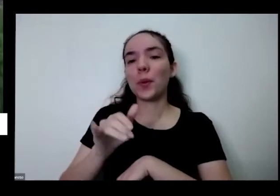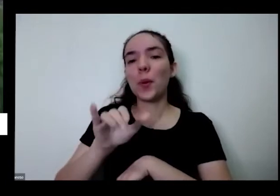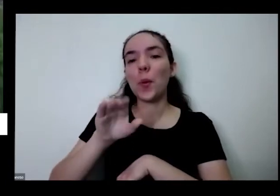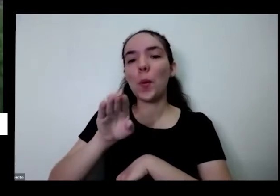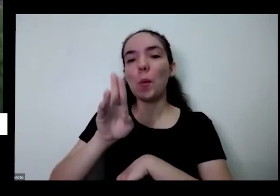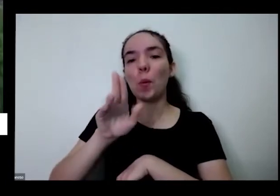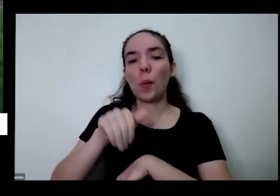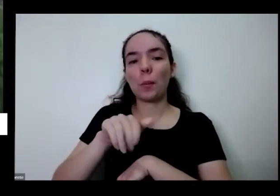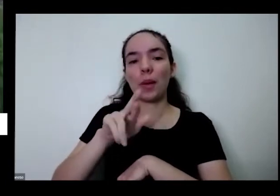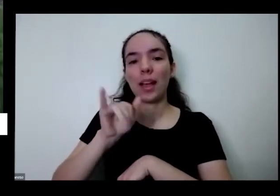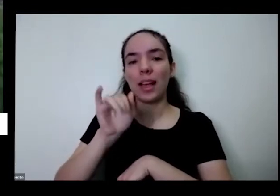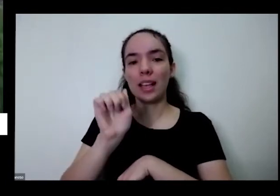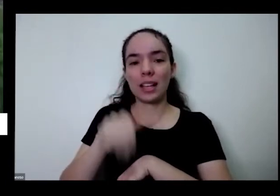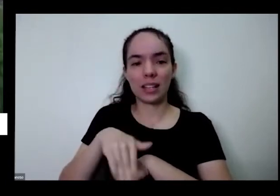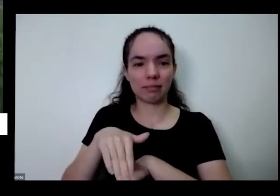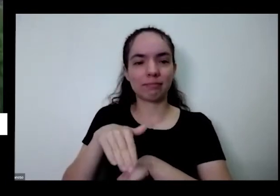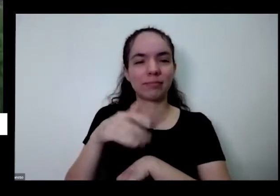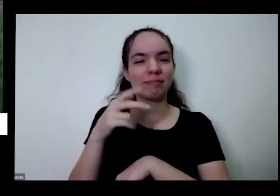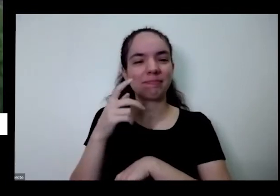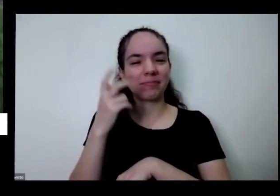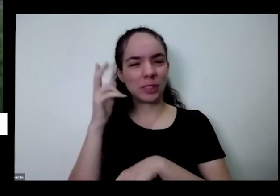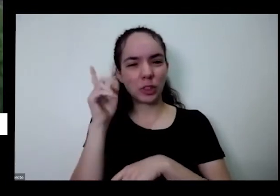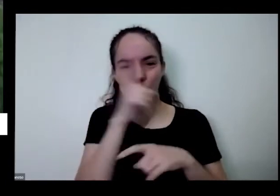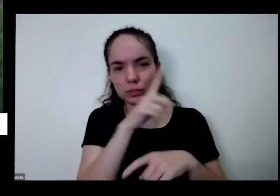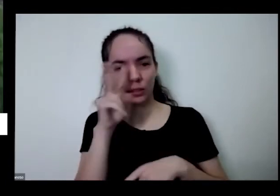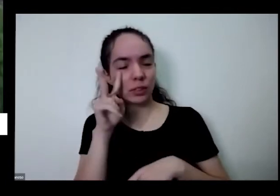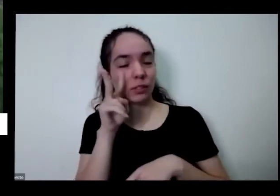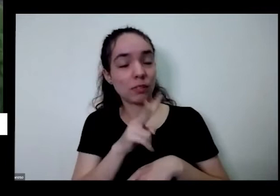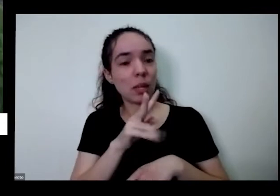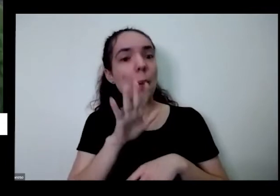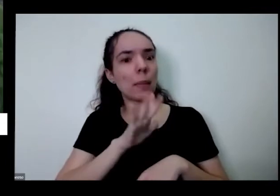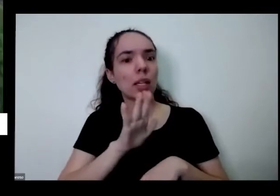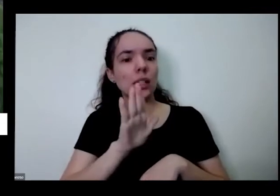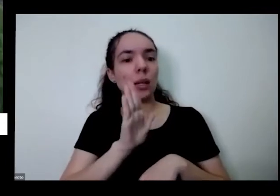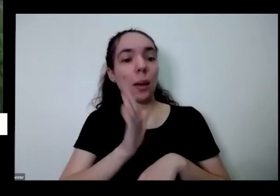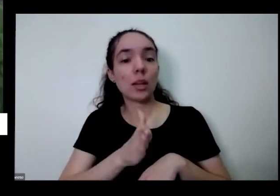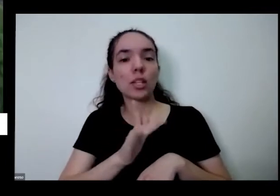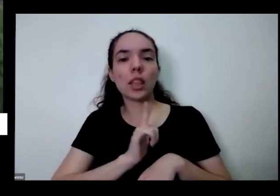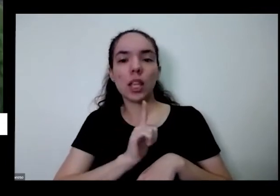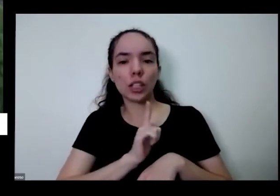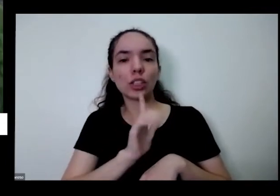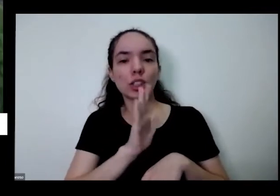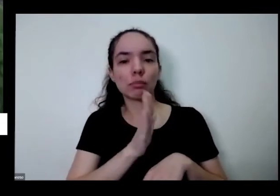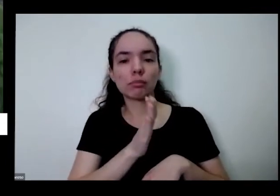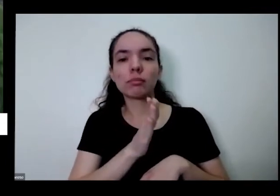e aqui não dá para ver mais tempo tem pimentinhas aqui já amadurecer então EA pimenta comarí é uma